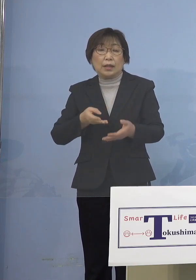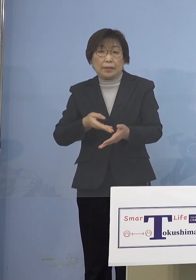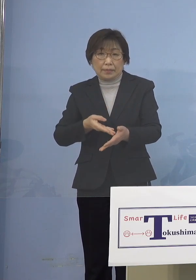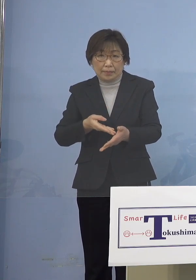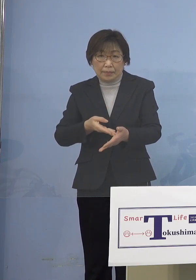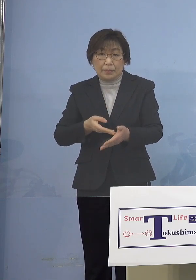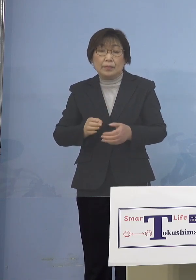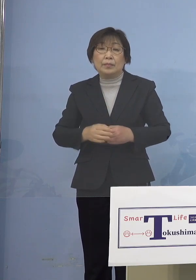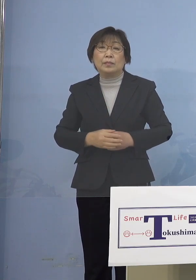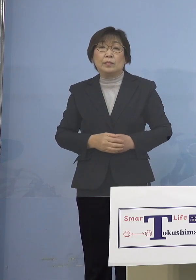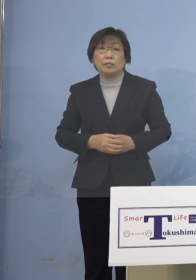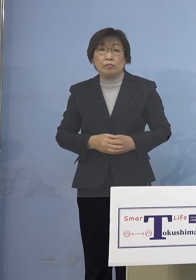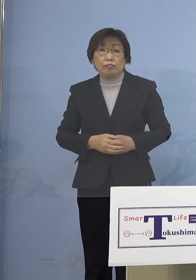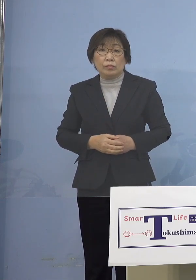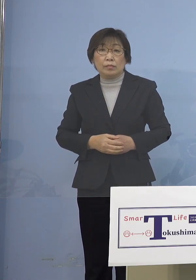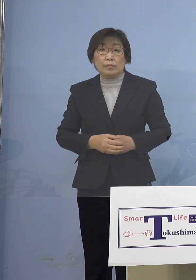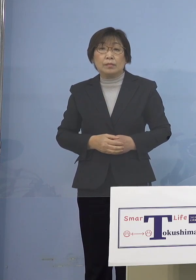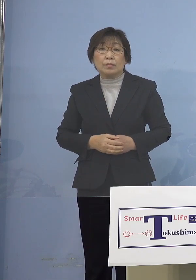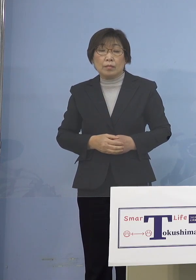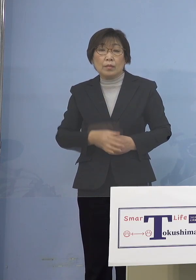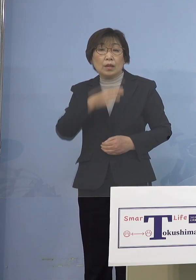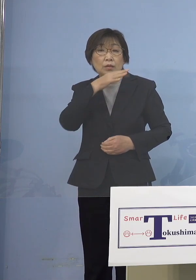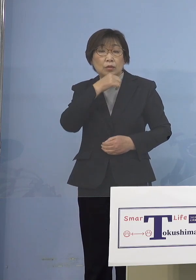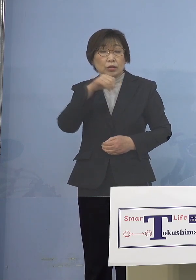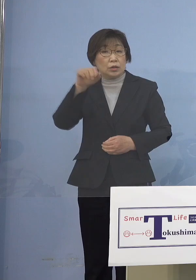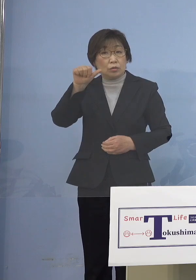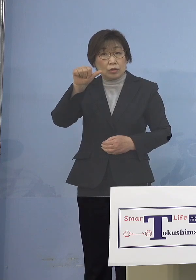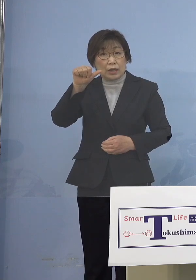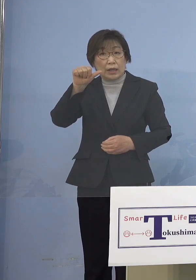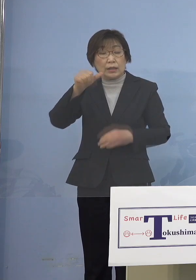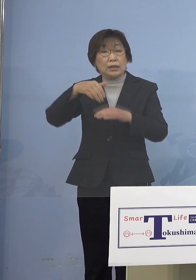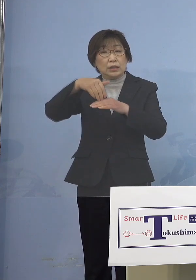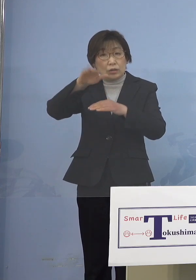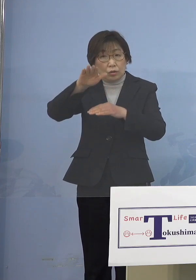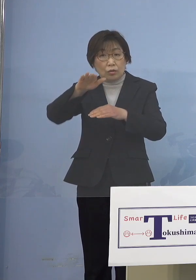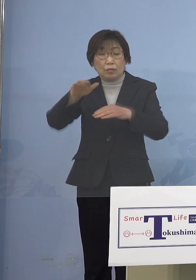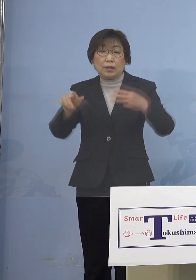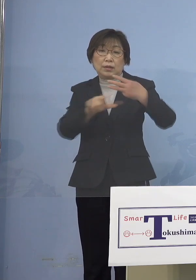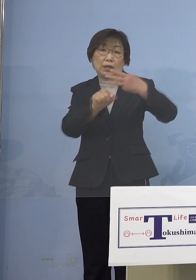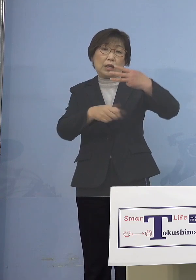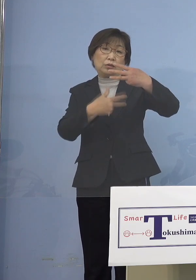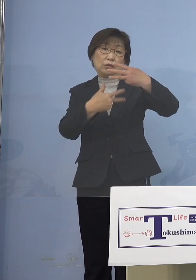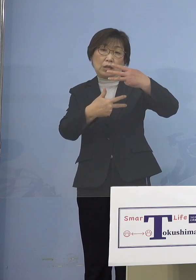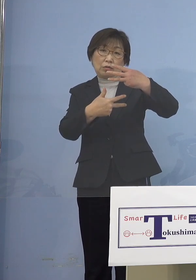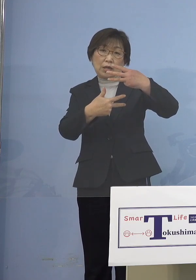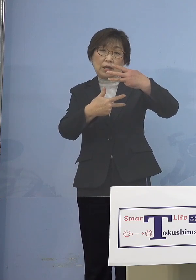実は今、5歳以上の皆さん方3月7日 ワクチン接種スタートということは